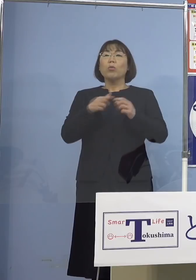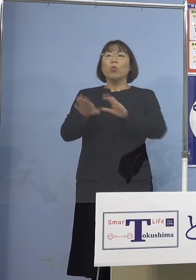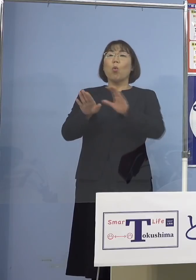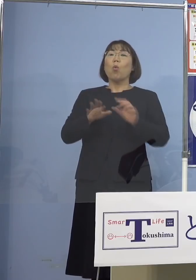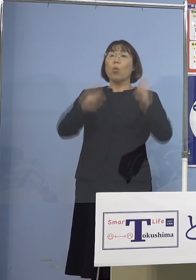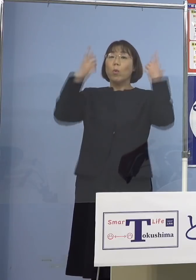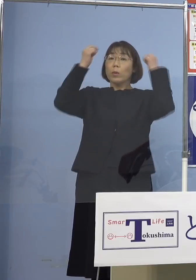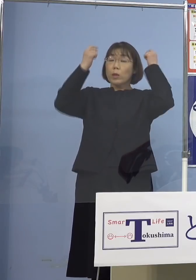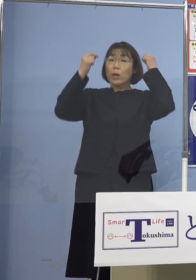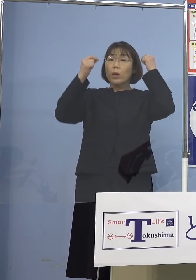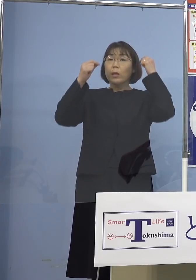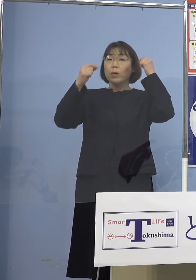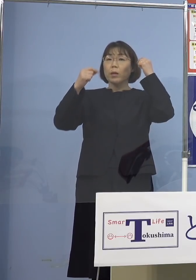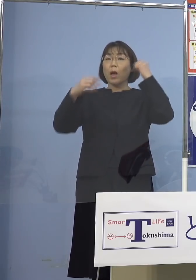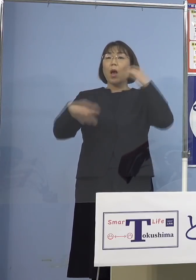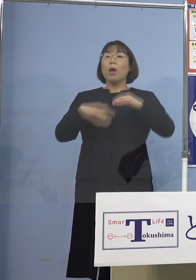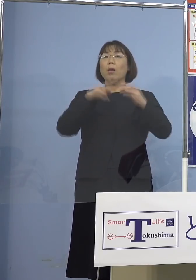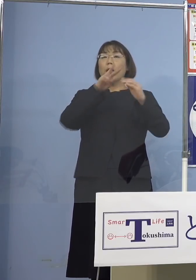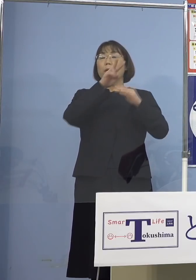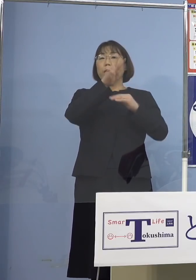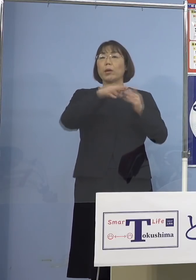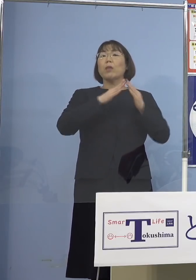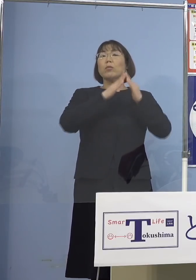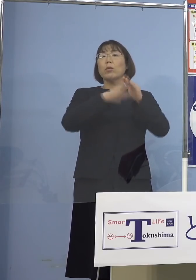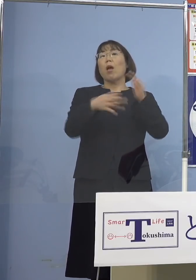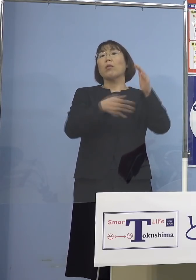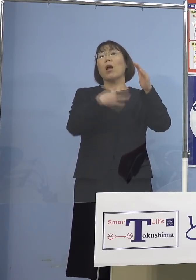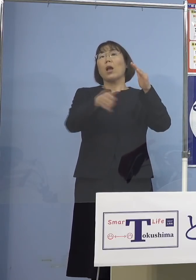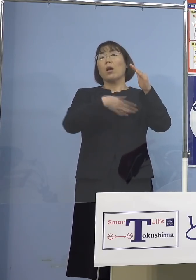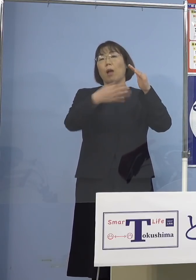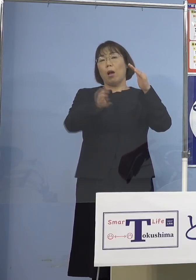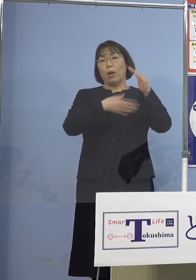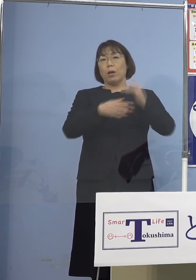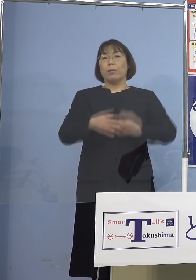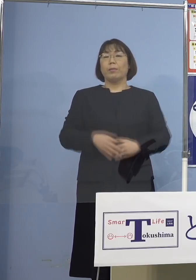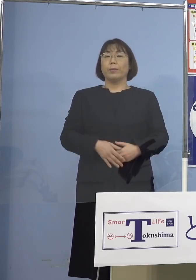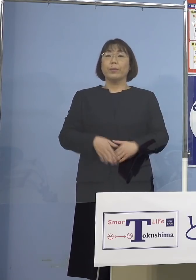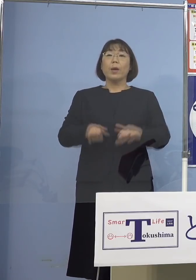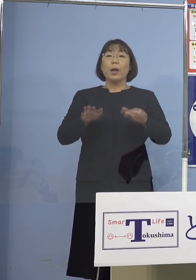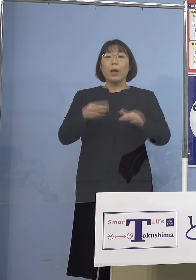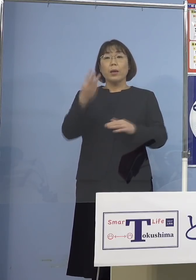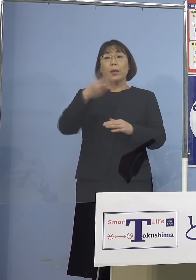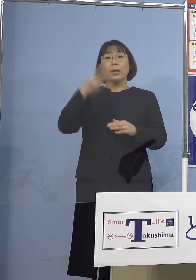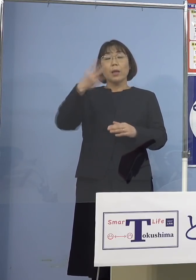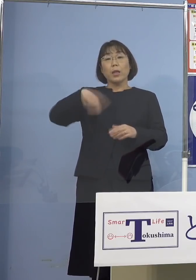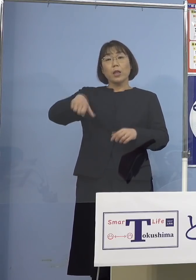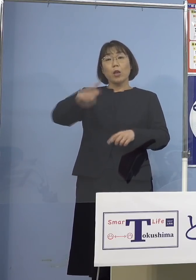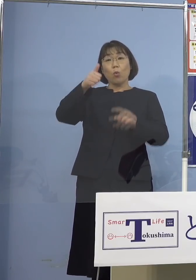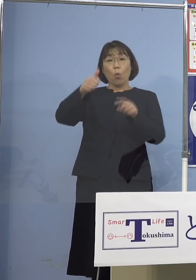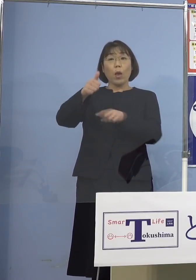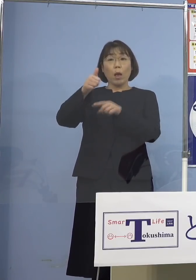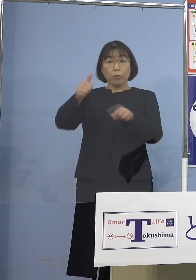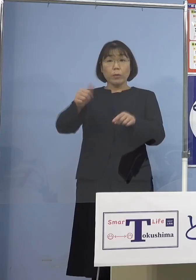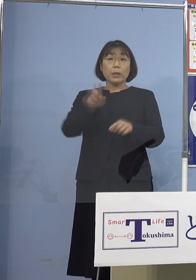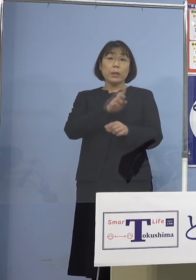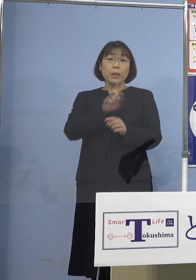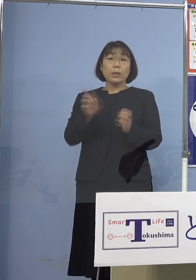学生寮ガラガラということで 今3,500名としている1日あたりの